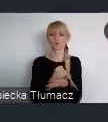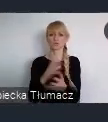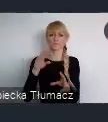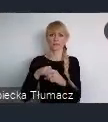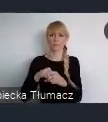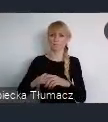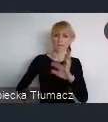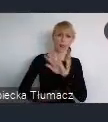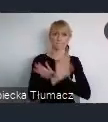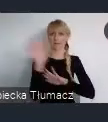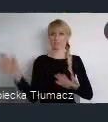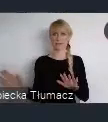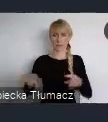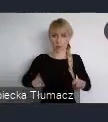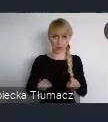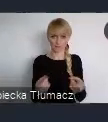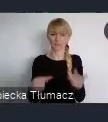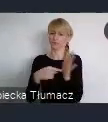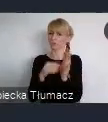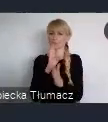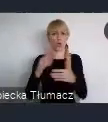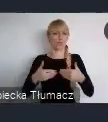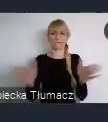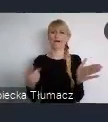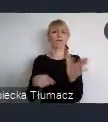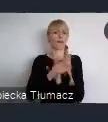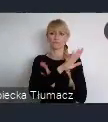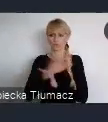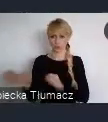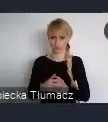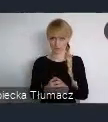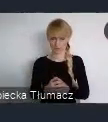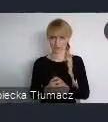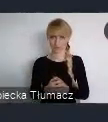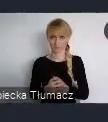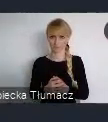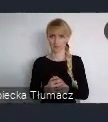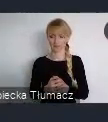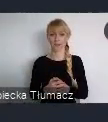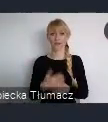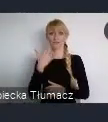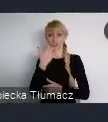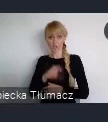Jest ono otwarte dla wszystkich. Jak najwcześniejsza rejestracja jest oczywiscie wskazana.